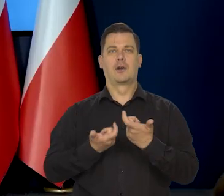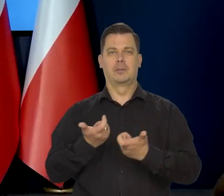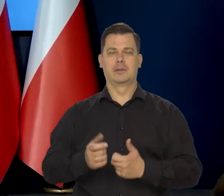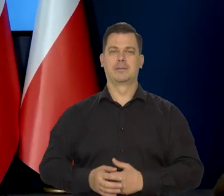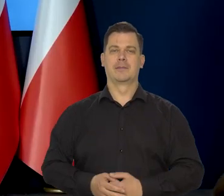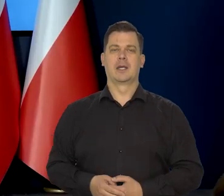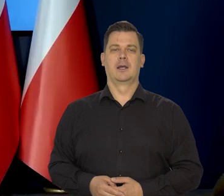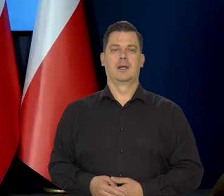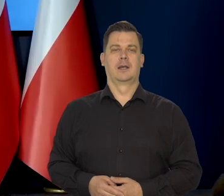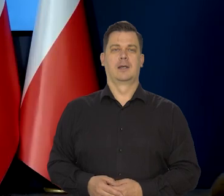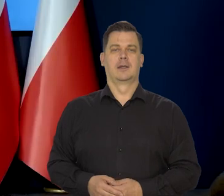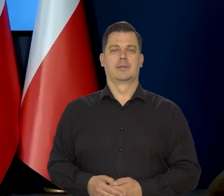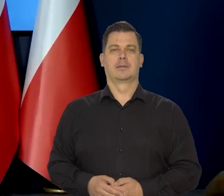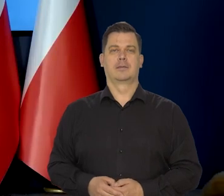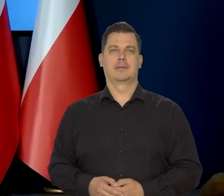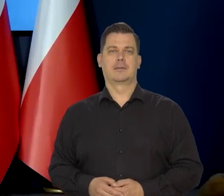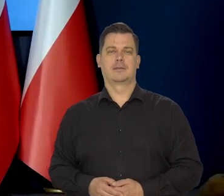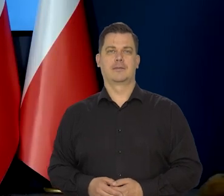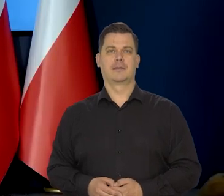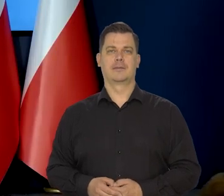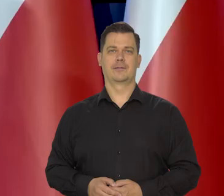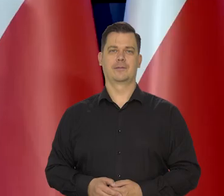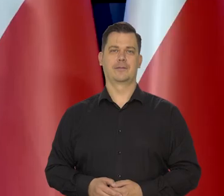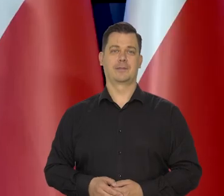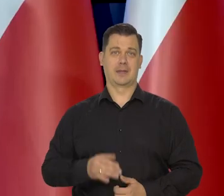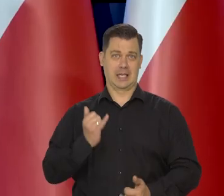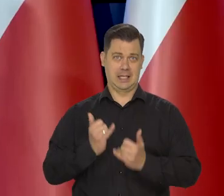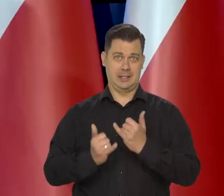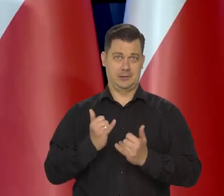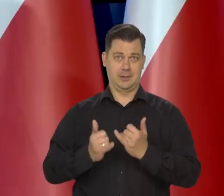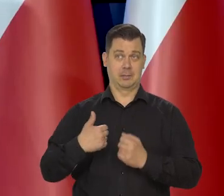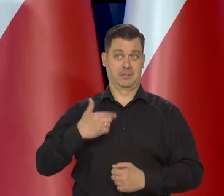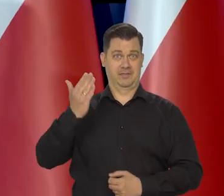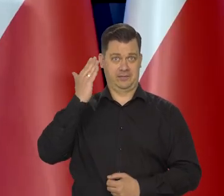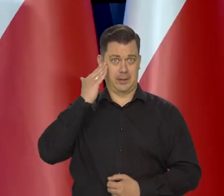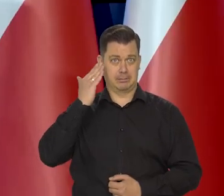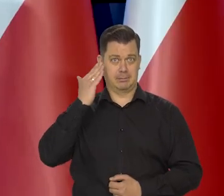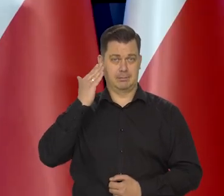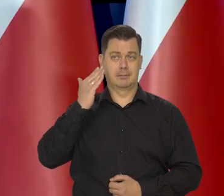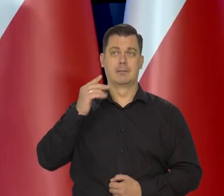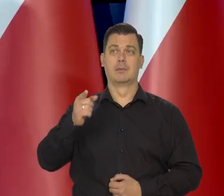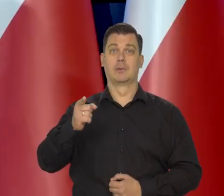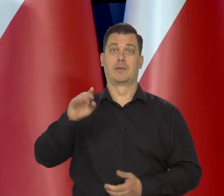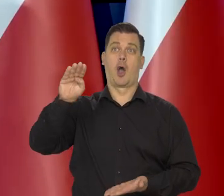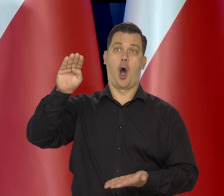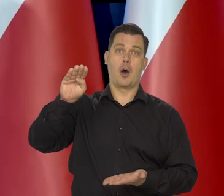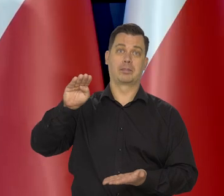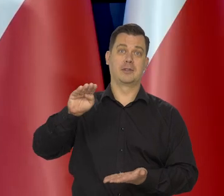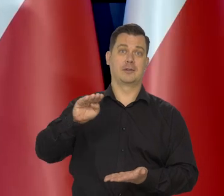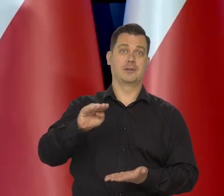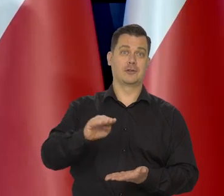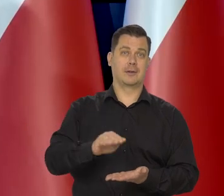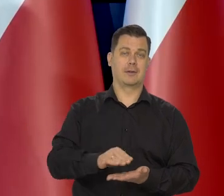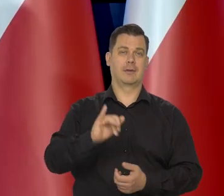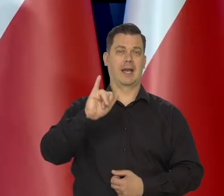No, jeśli byśmy wiedzieli, że dalej już zdecydowany jest ten proces spadku,